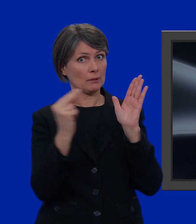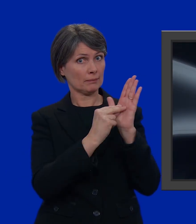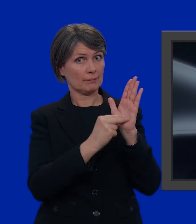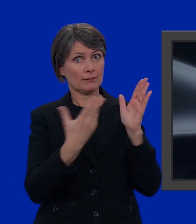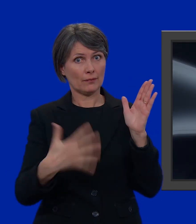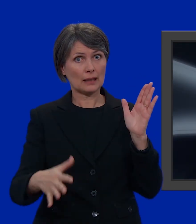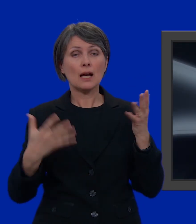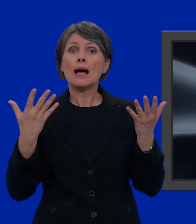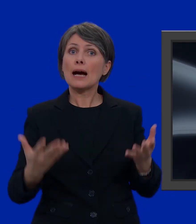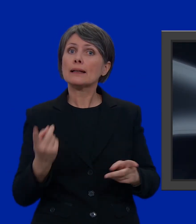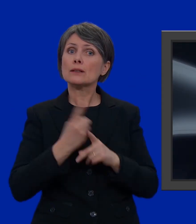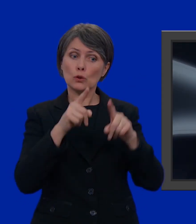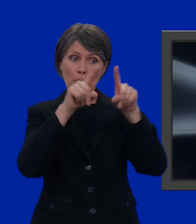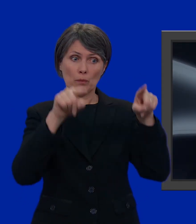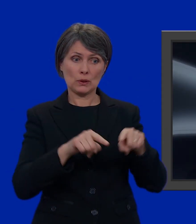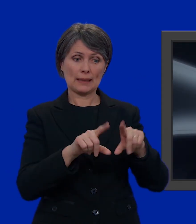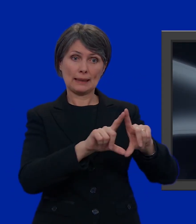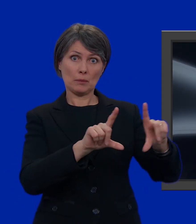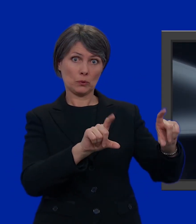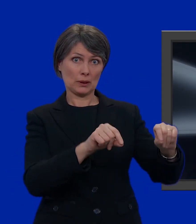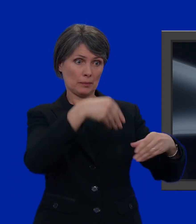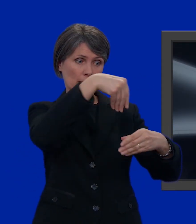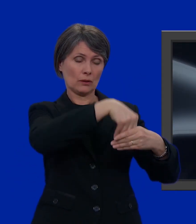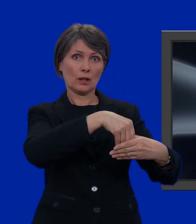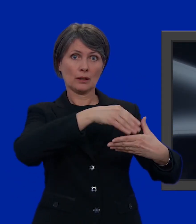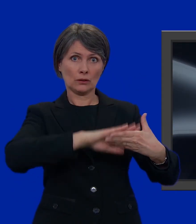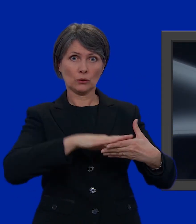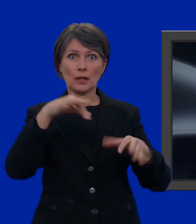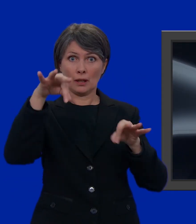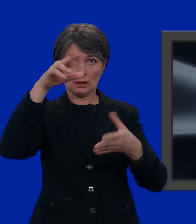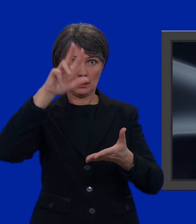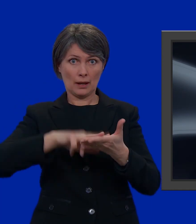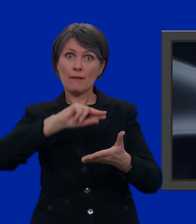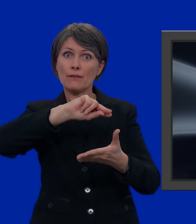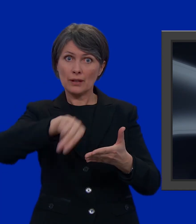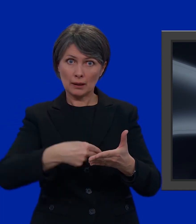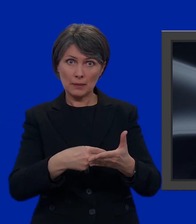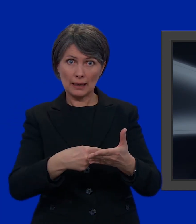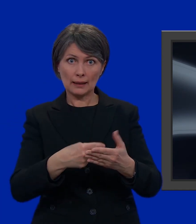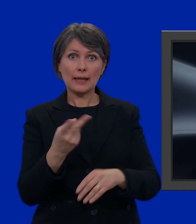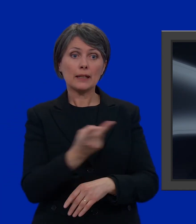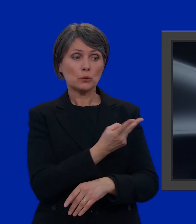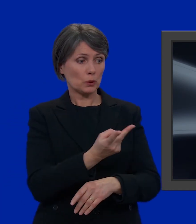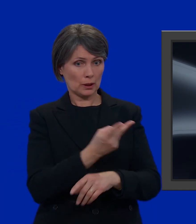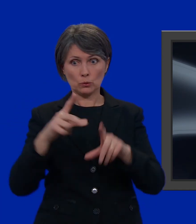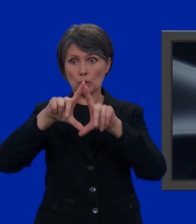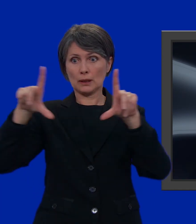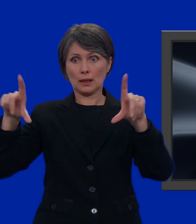Non ci resta che mettere la scheda nella busta più piccola e chiuderla; firmare la carta di legittimazione e mettere la carta di legittimazione